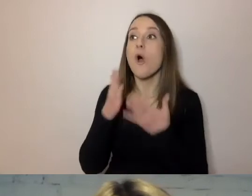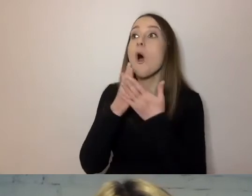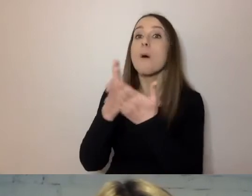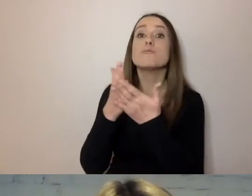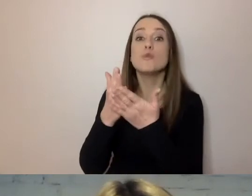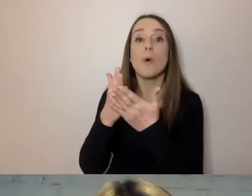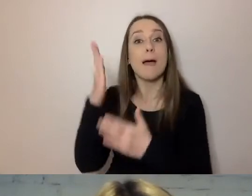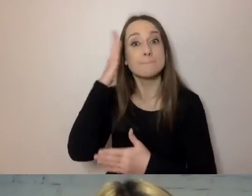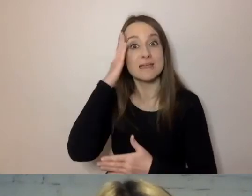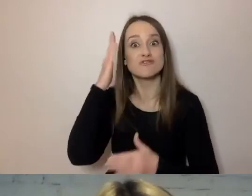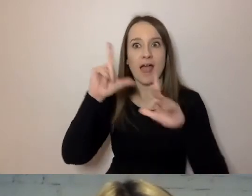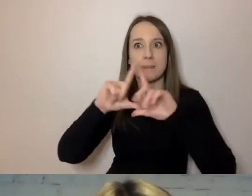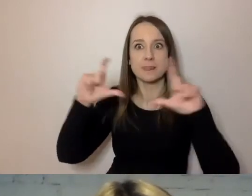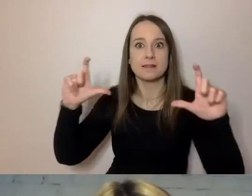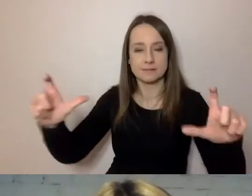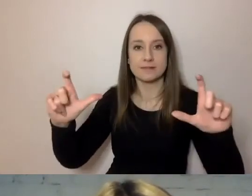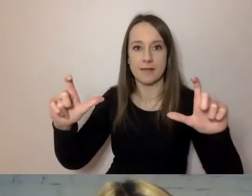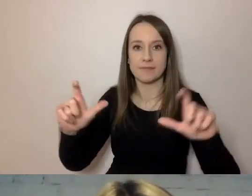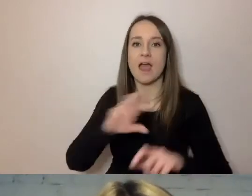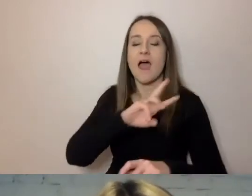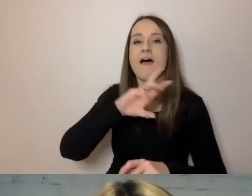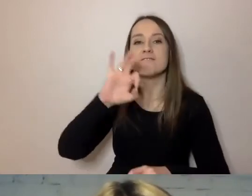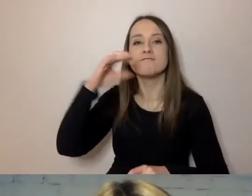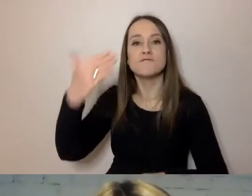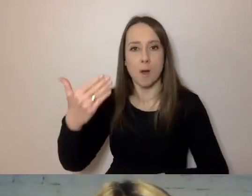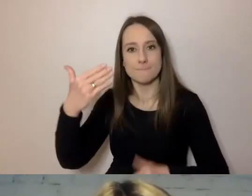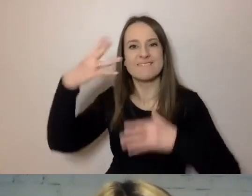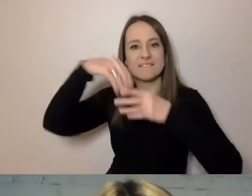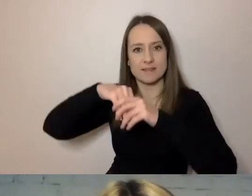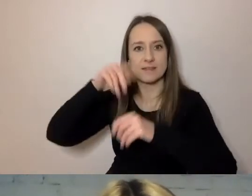kiedy powstawały WOM-y w Urzędzie m.st. Warszawy,